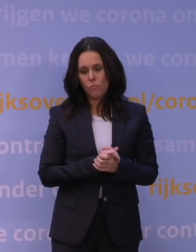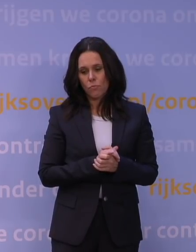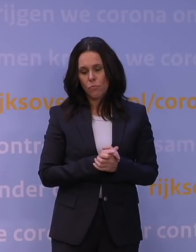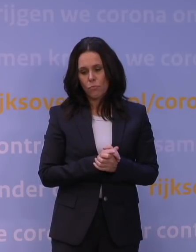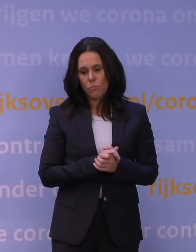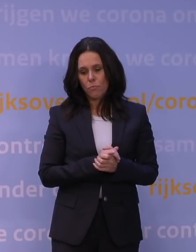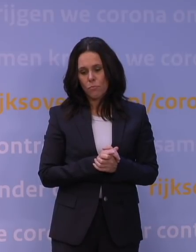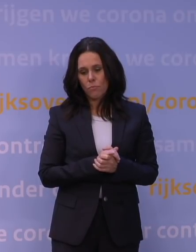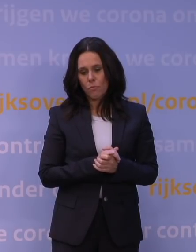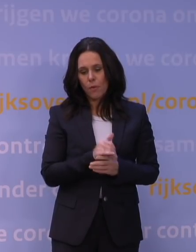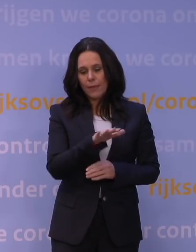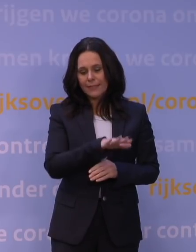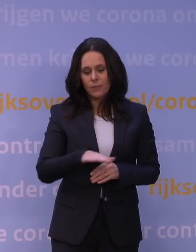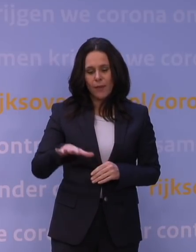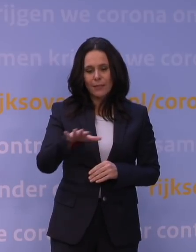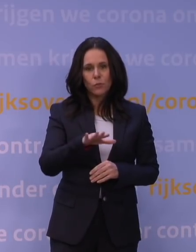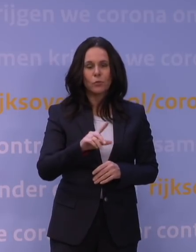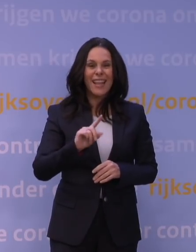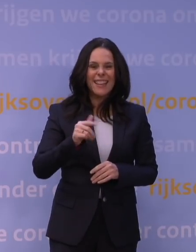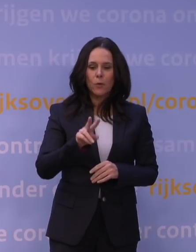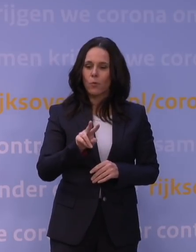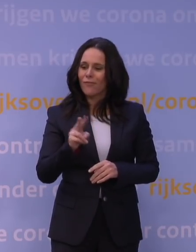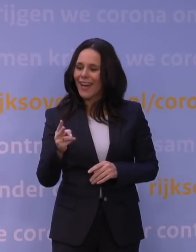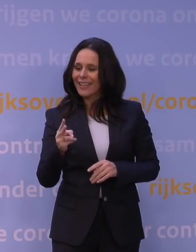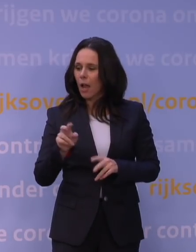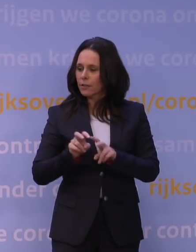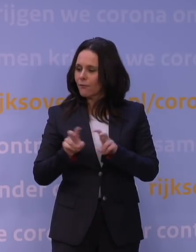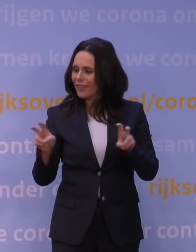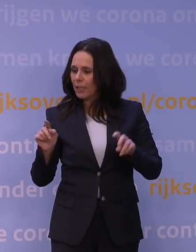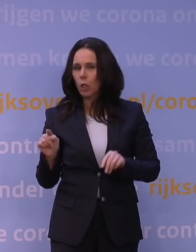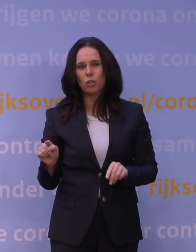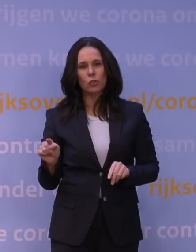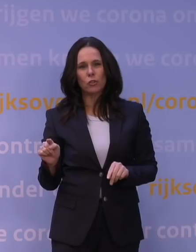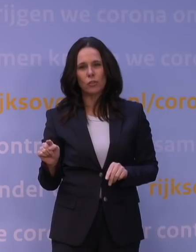tussen een nieuw variantvirus en het beschikbaar hebben van vaccins,